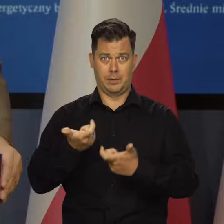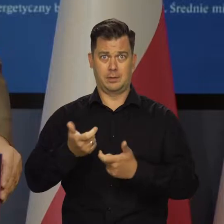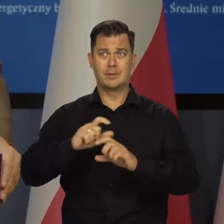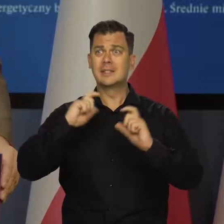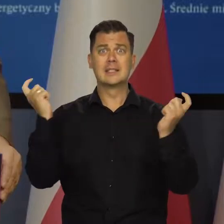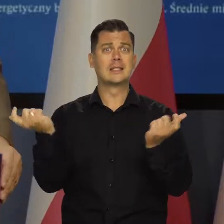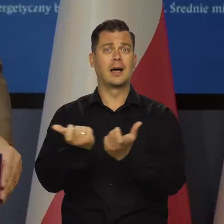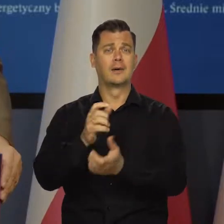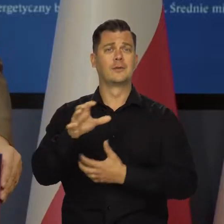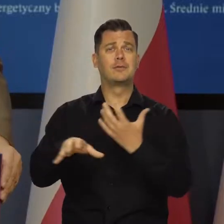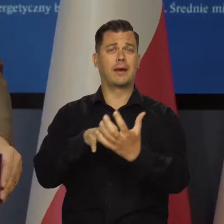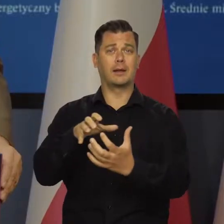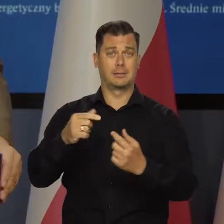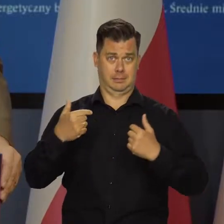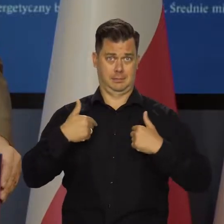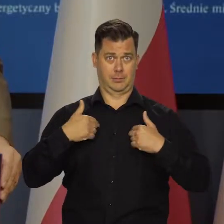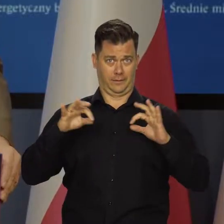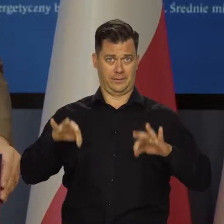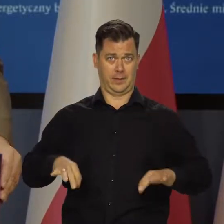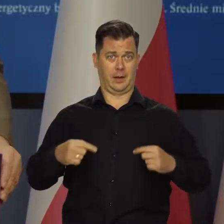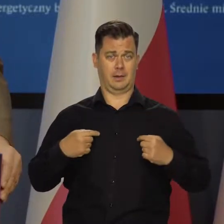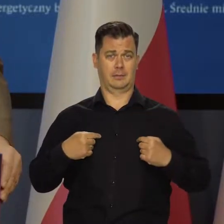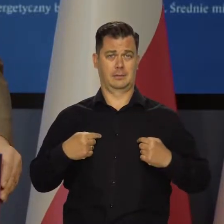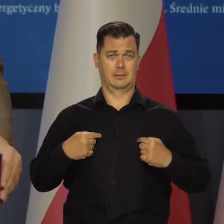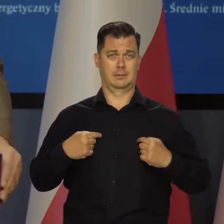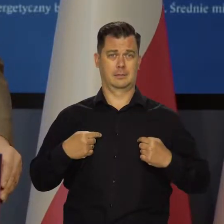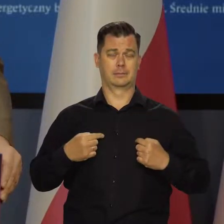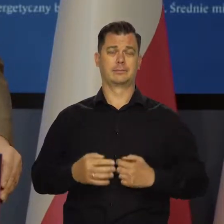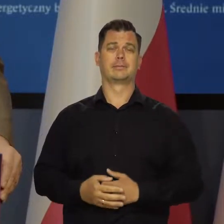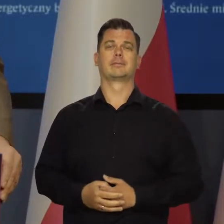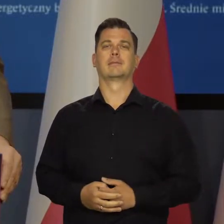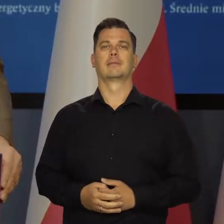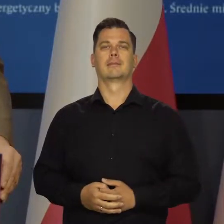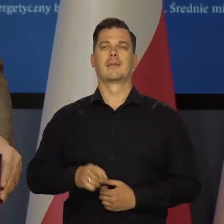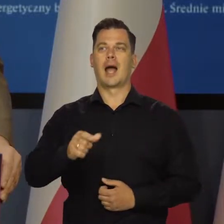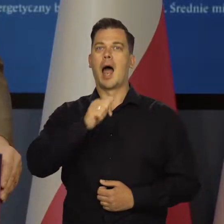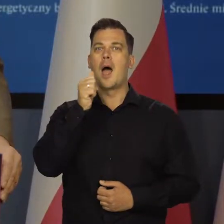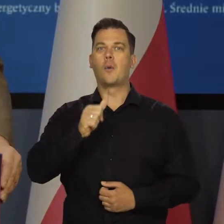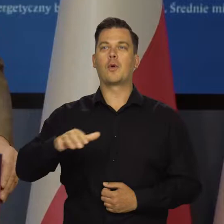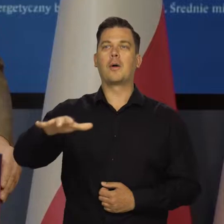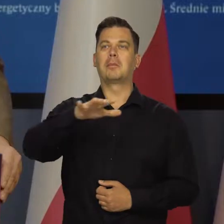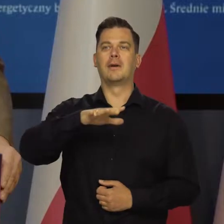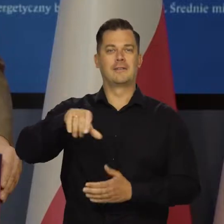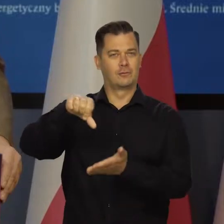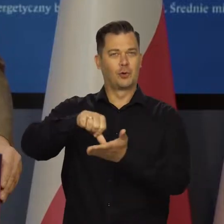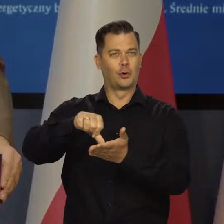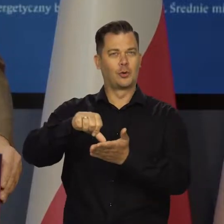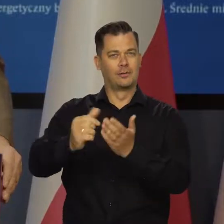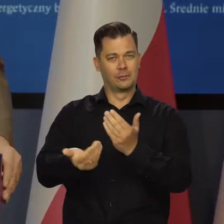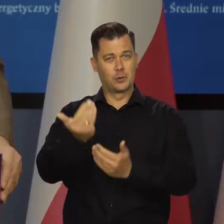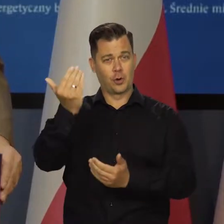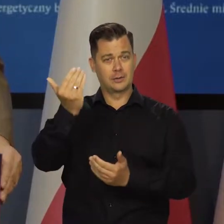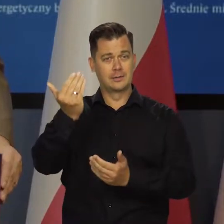bo wszędzie mamy do czynienia z problemem inflacji, a w krajach Europy Środkowo-Wschodniej,